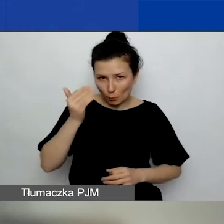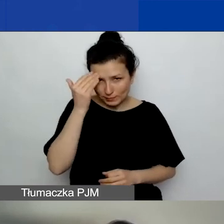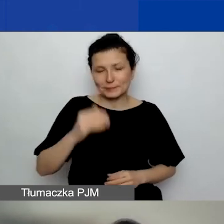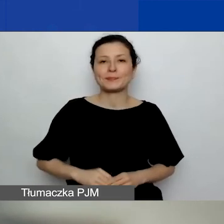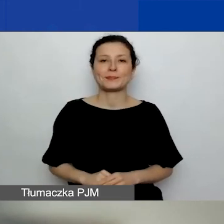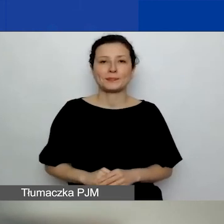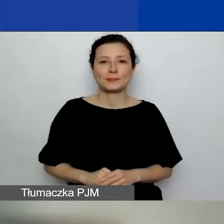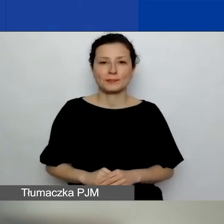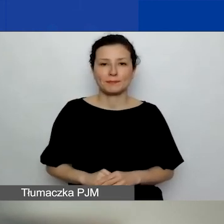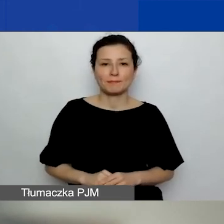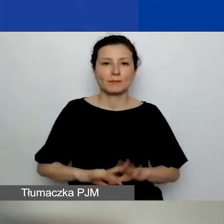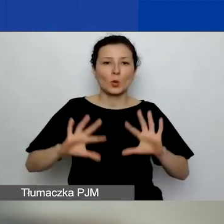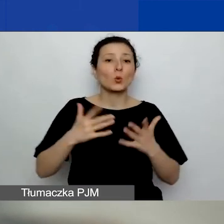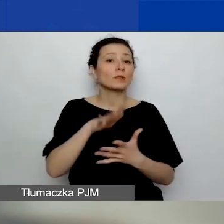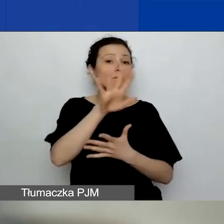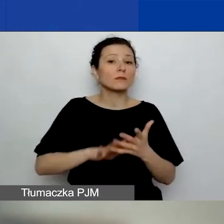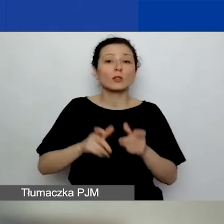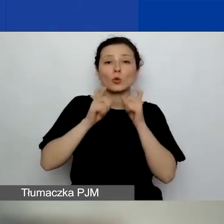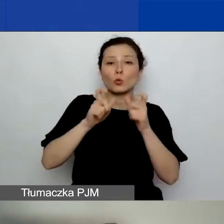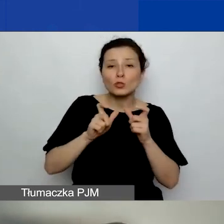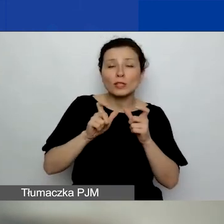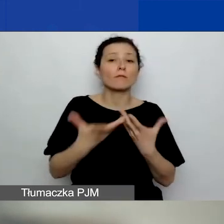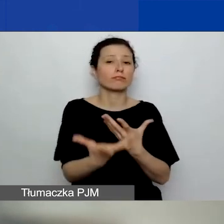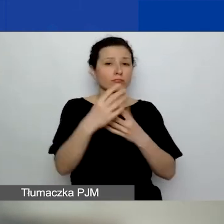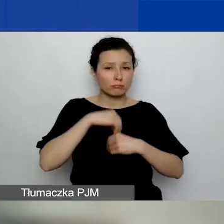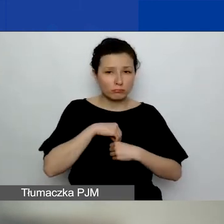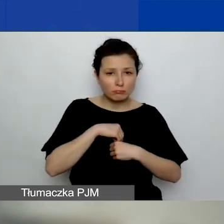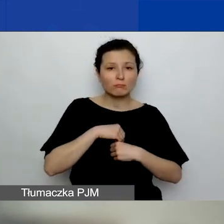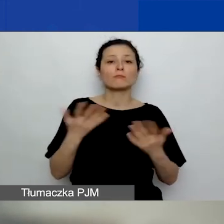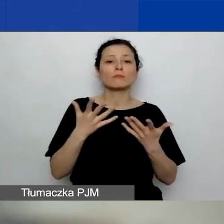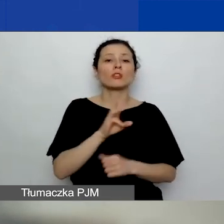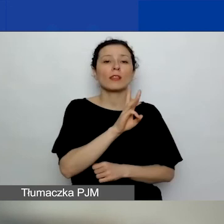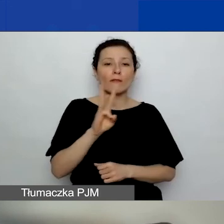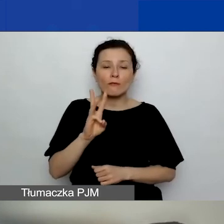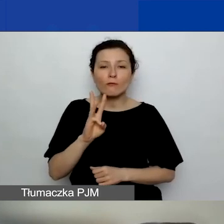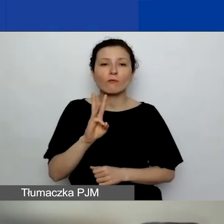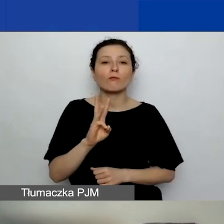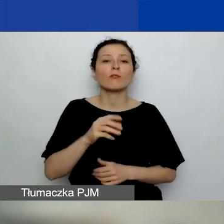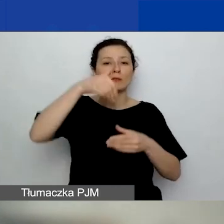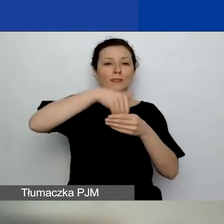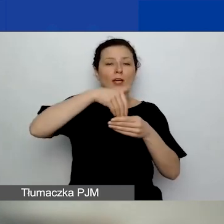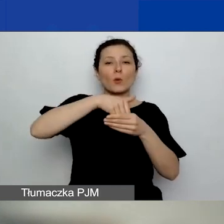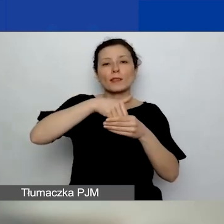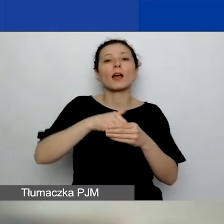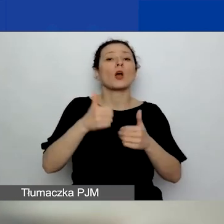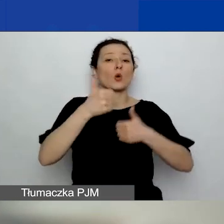Jest tekst ogłoszenia o naborze zamieszczony na naszej stronie internetowej w zakładce "konkurs 2".